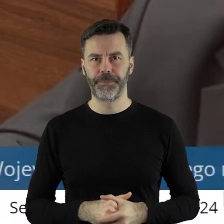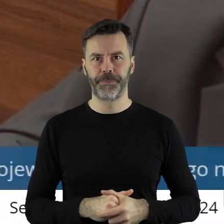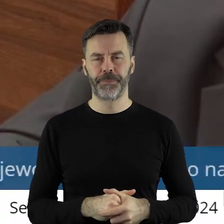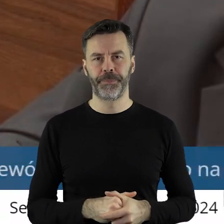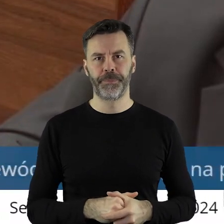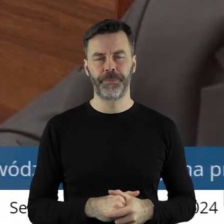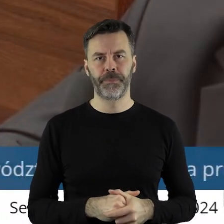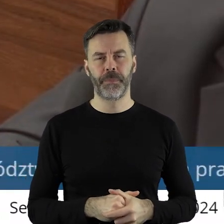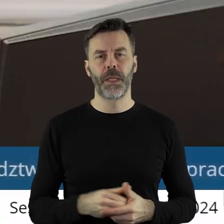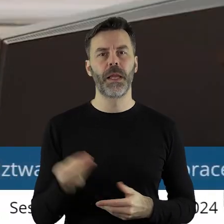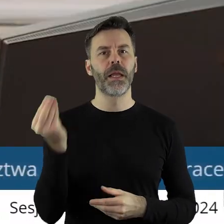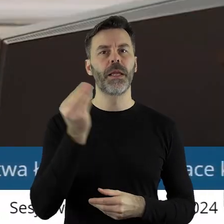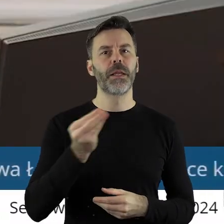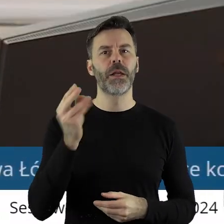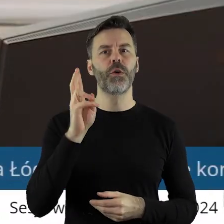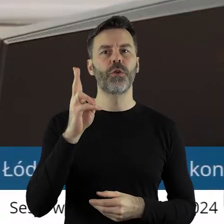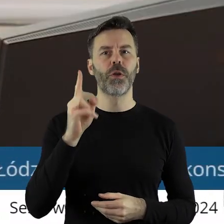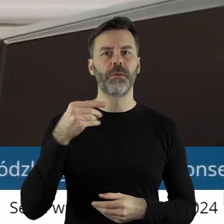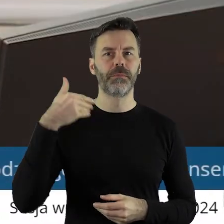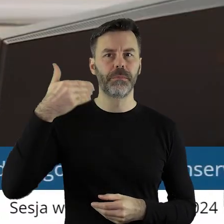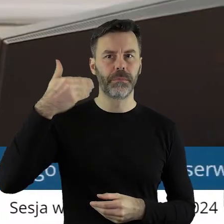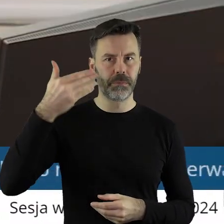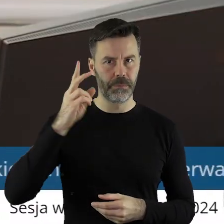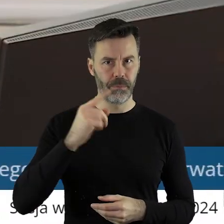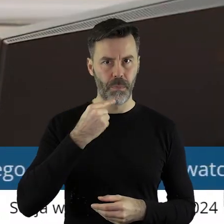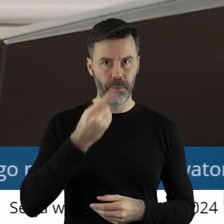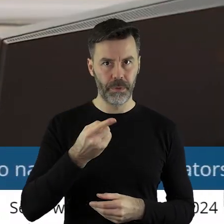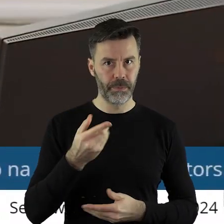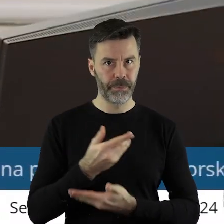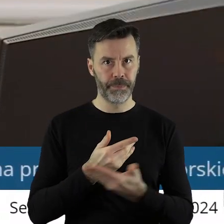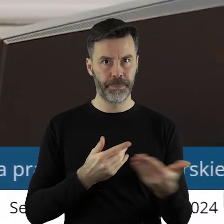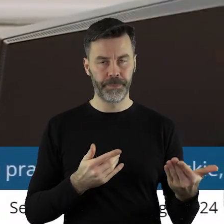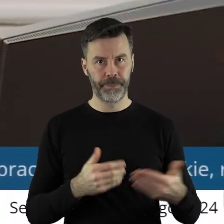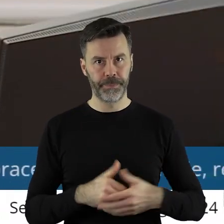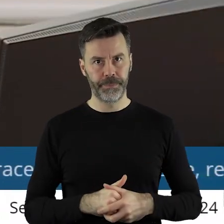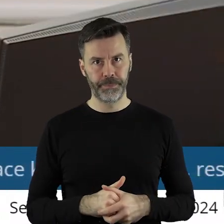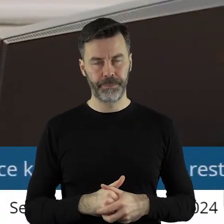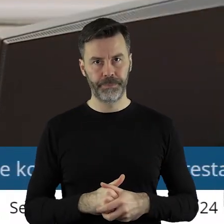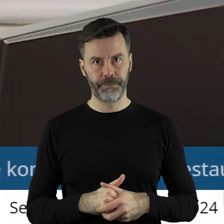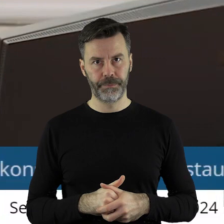Dziękuję bardzo. Czy ktoś z państwa radnych chciałby jeszcze zabrać głos w tym punkcie.